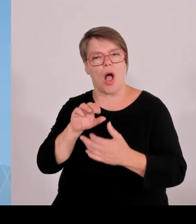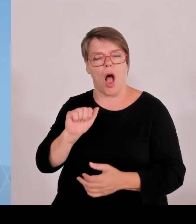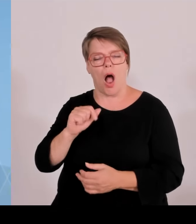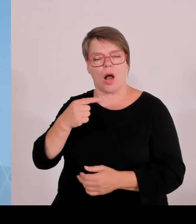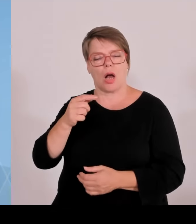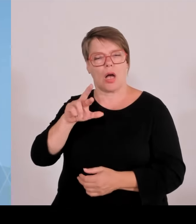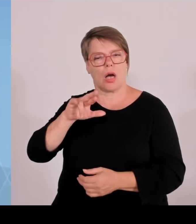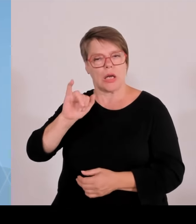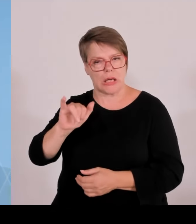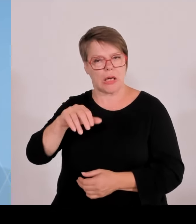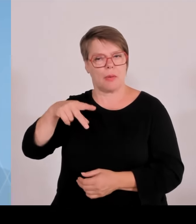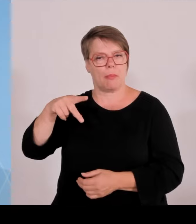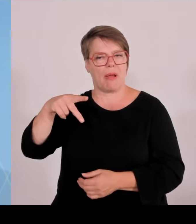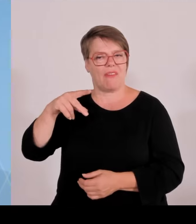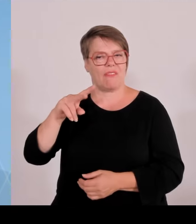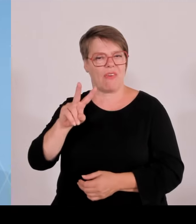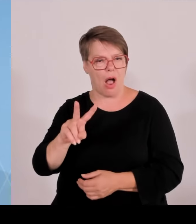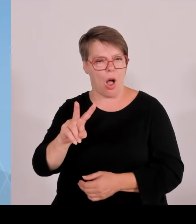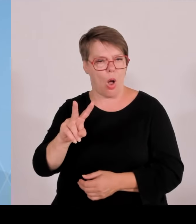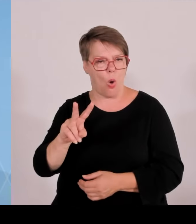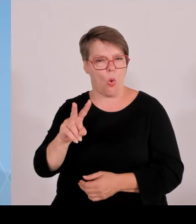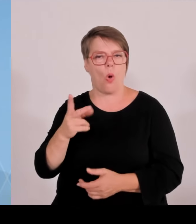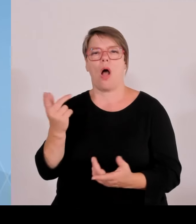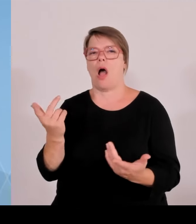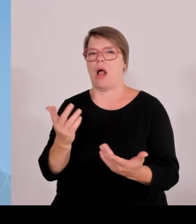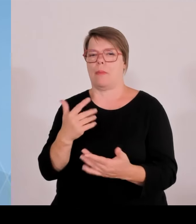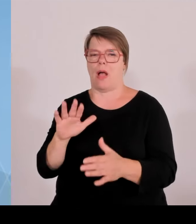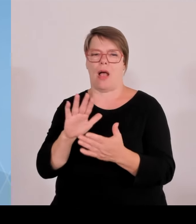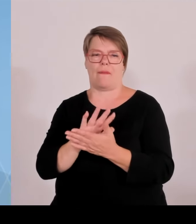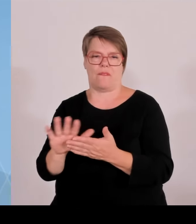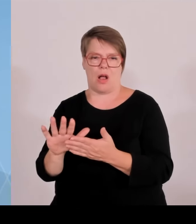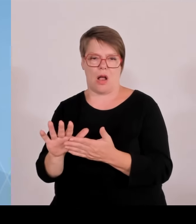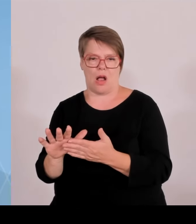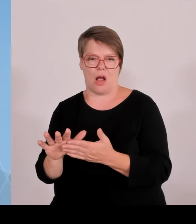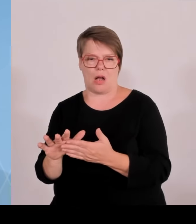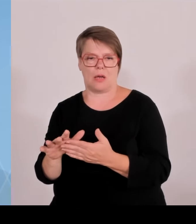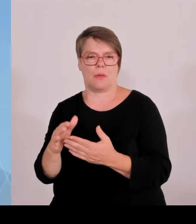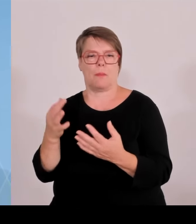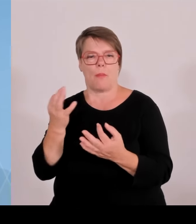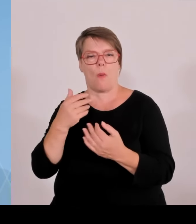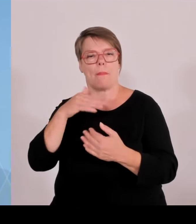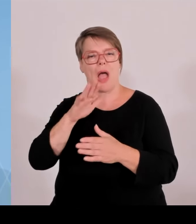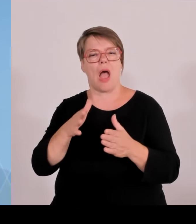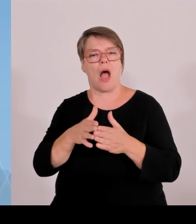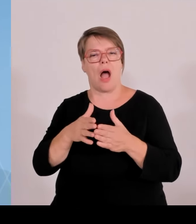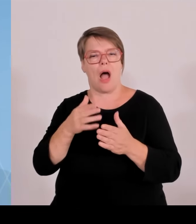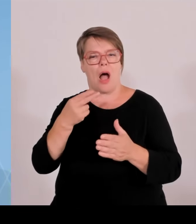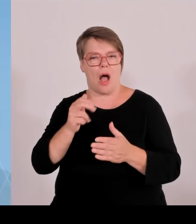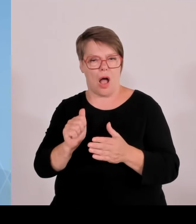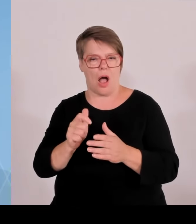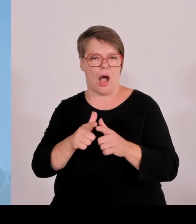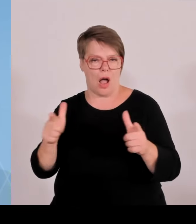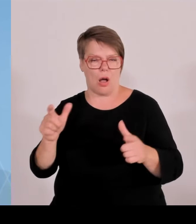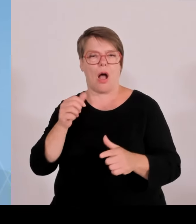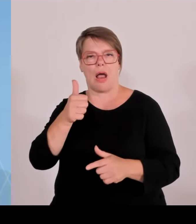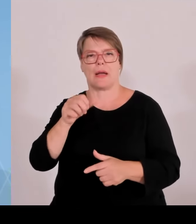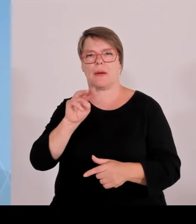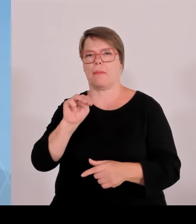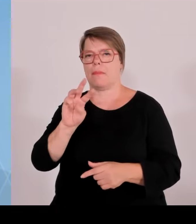einschließen, weil die in vielen Fällen in den meisten Fällen über ein Hektar Größe haben. Und diese Anzahl geht dann durchaus